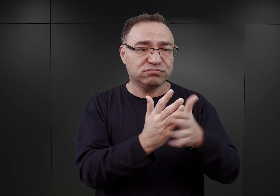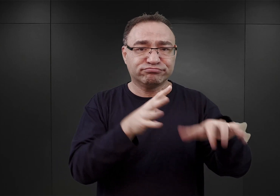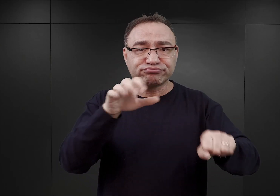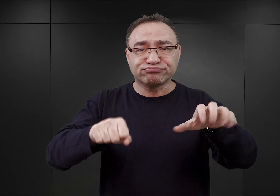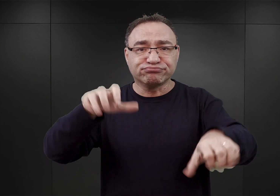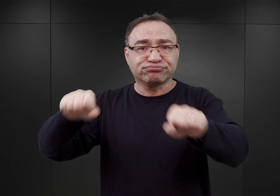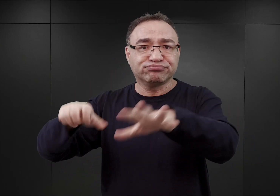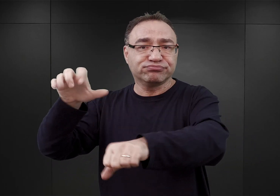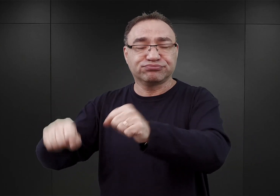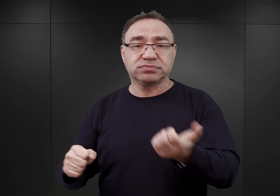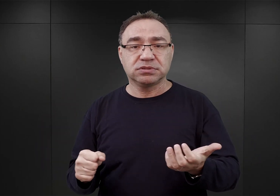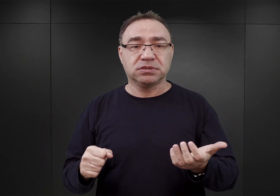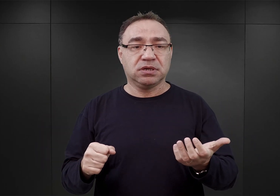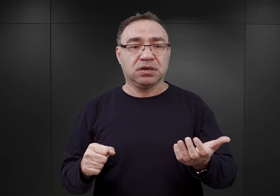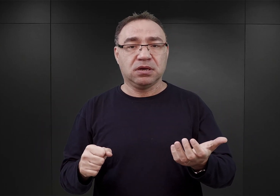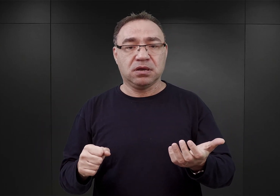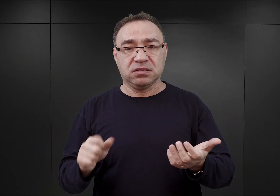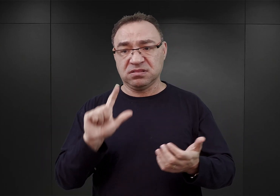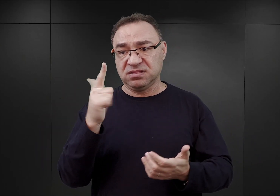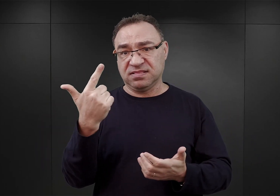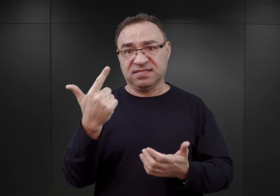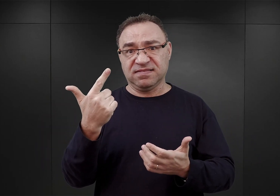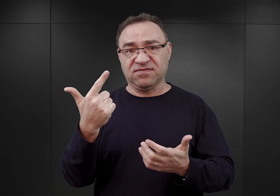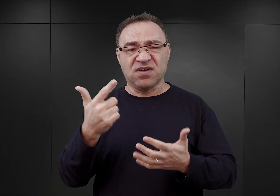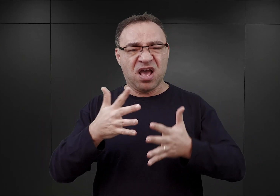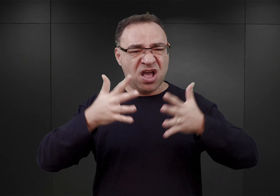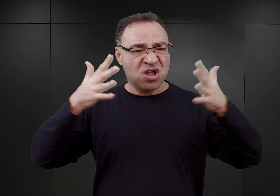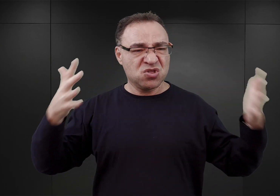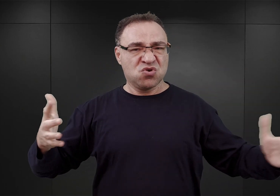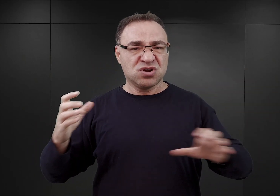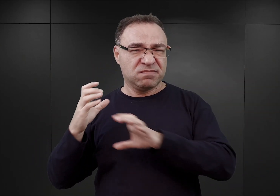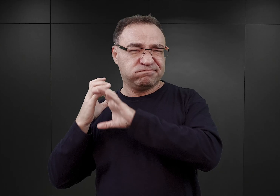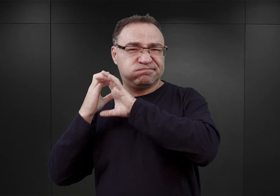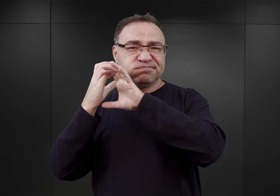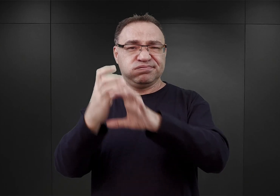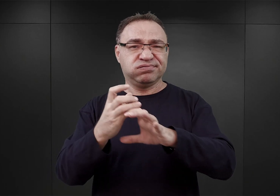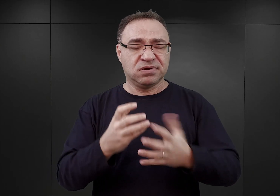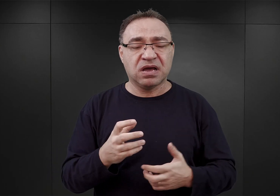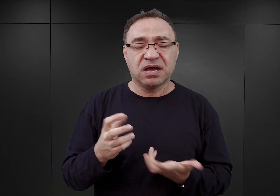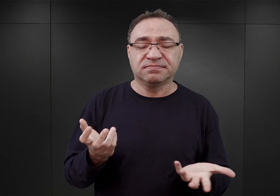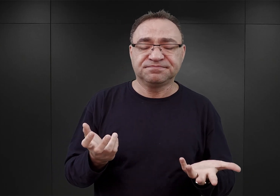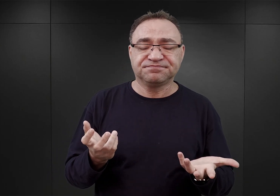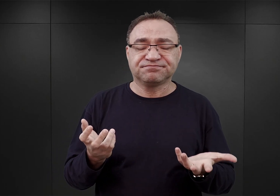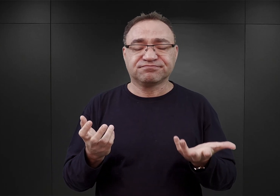po przybyciu dwóch dużych transportów z Warszawy. Höss żalił się później, że jeżeli